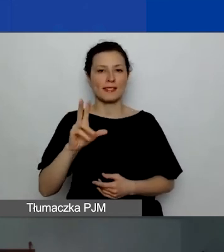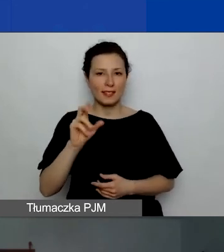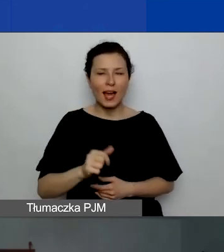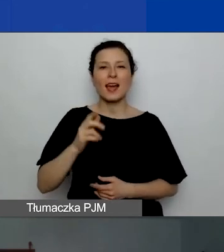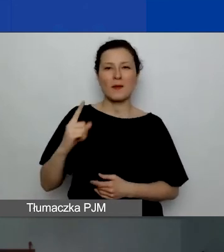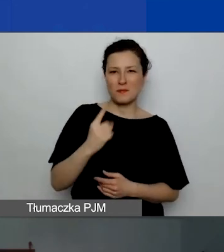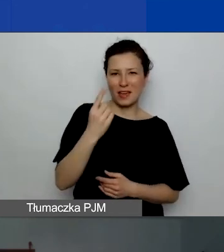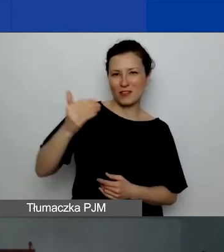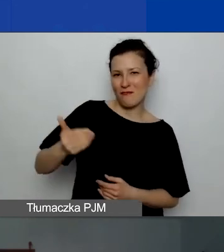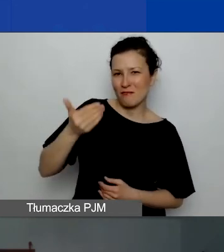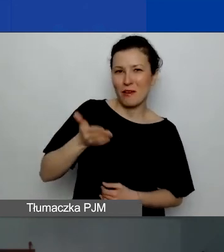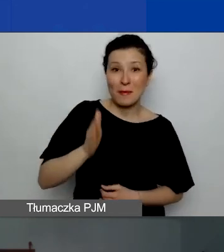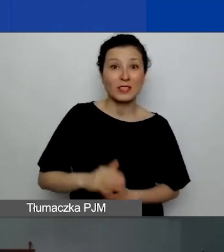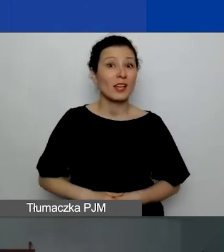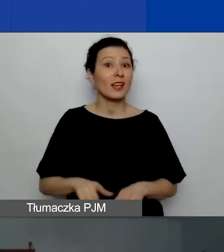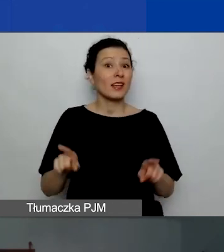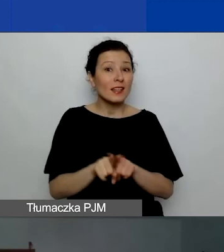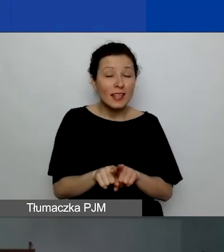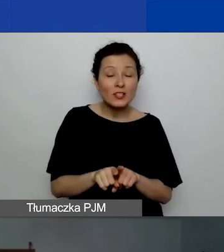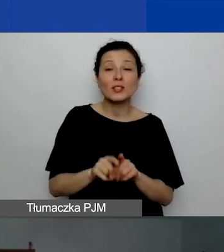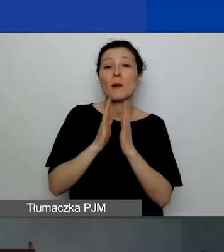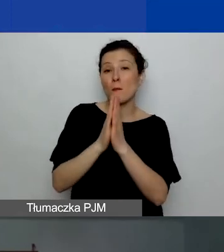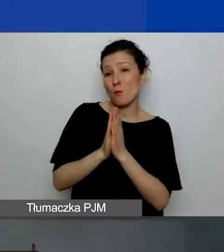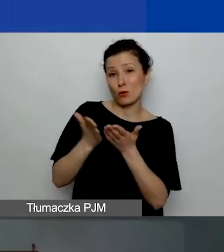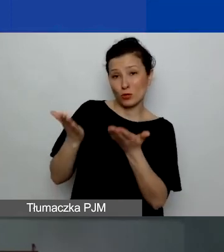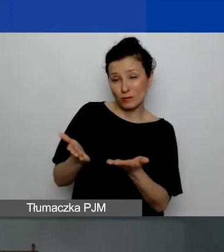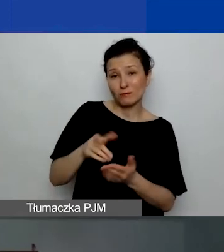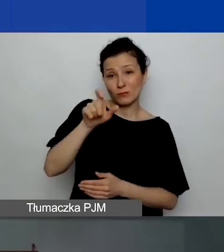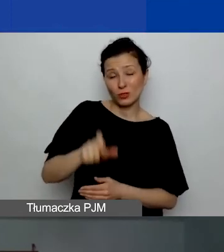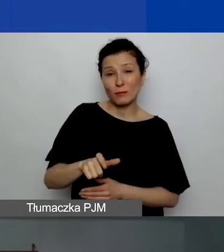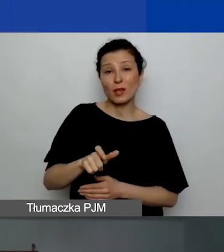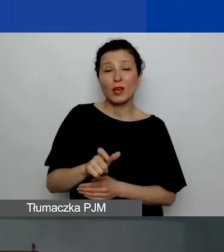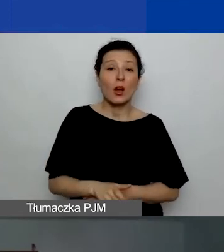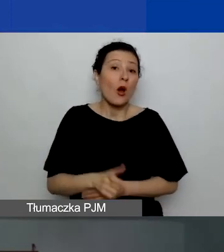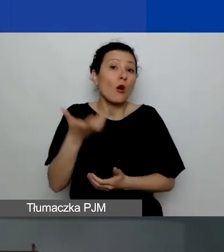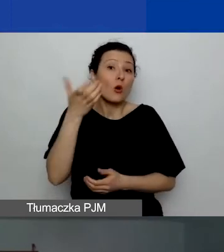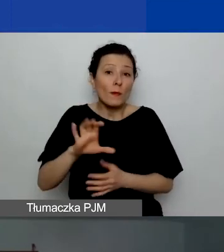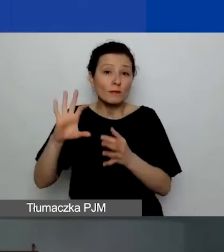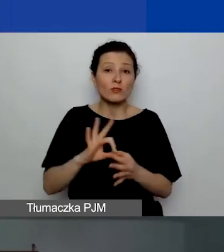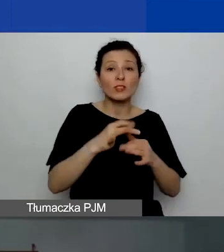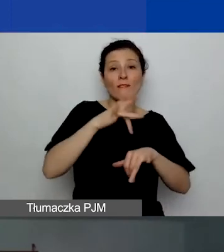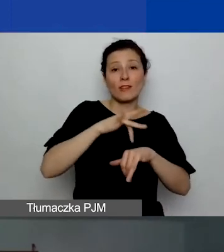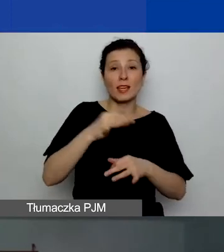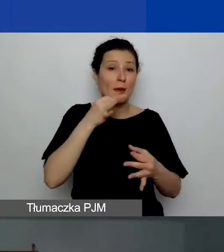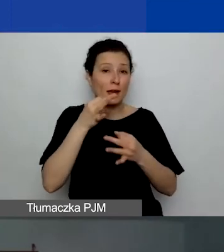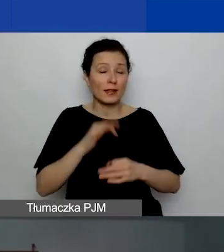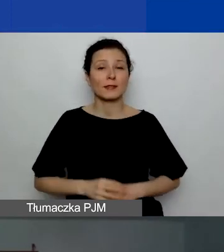Przy okazji też poproszę, Katarzyno, o skomentowanie wyników naszej ankiety. Ja zatrzymuję wideo,